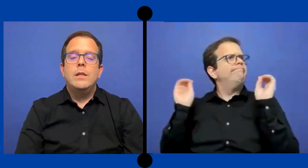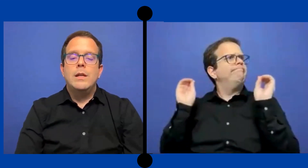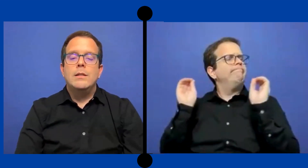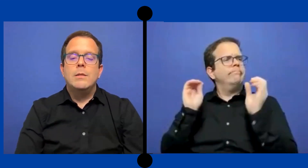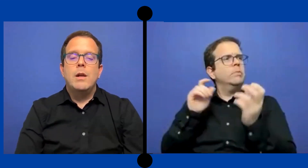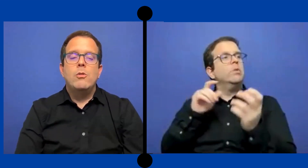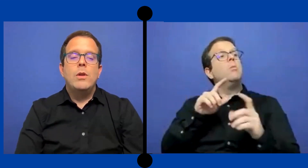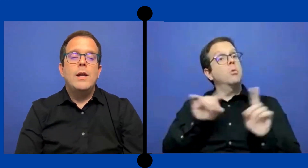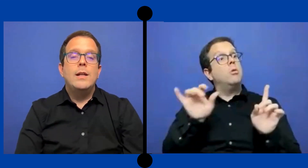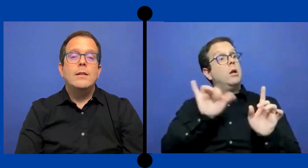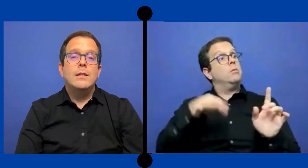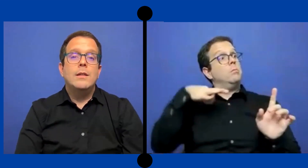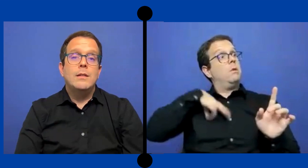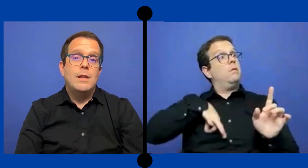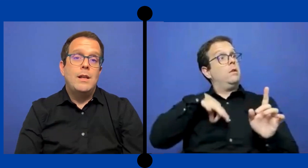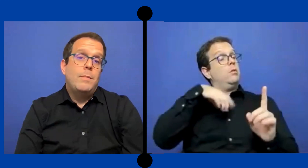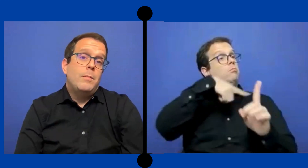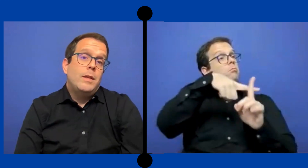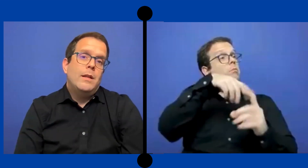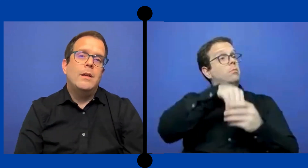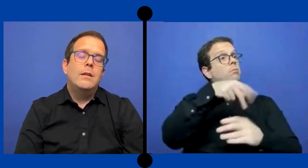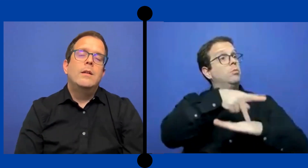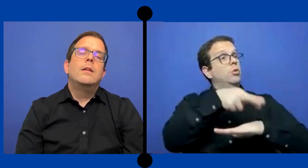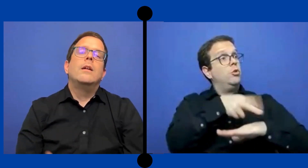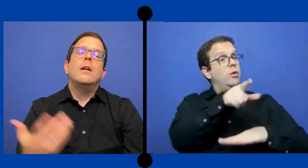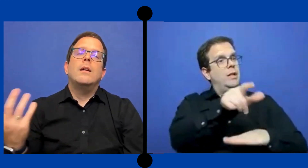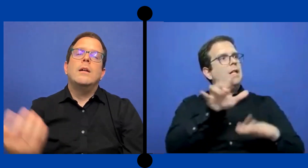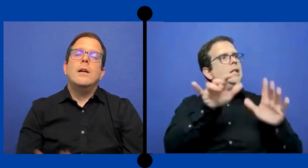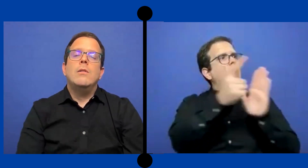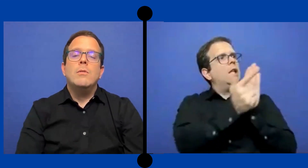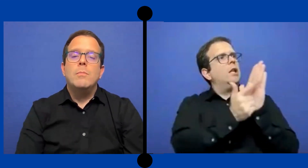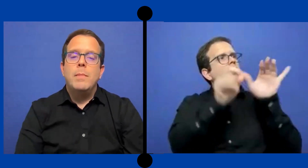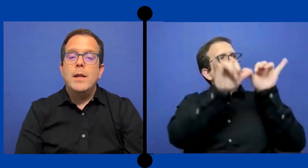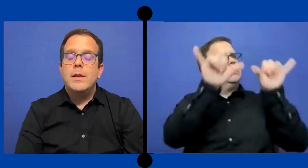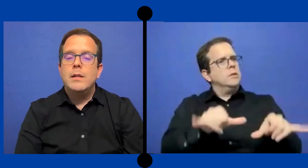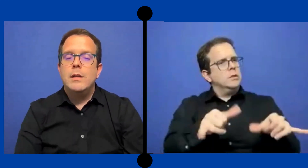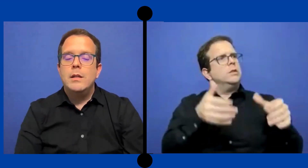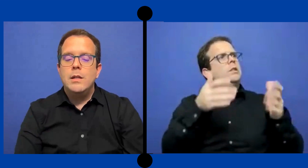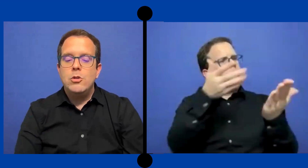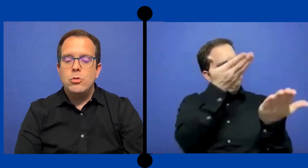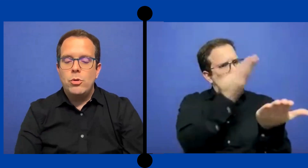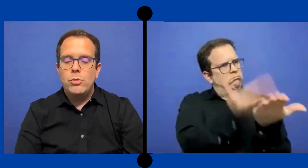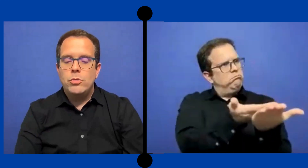Y que se marco legal excita y se le permita. a los padres de niños sordos.